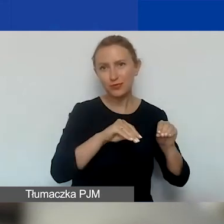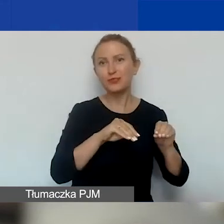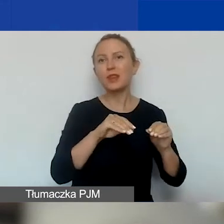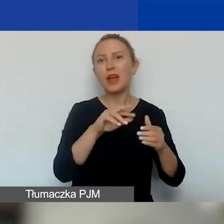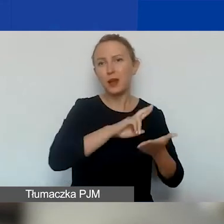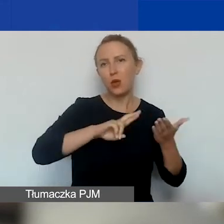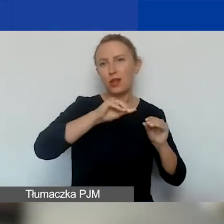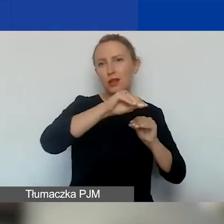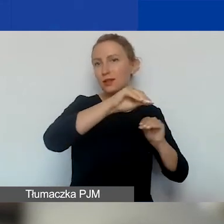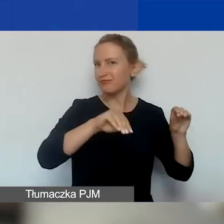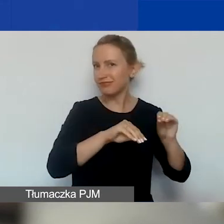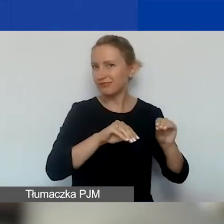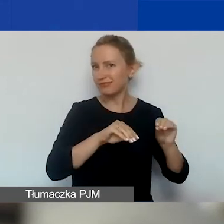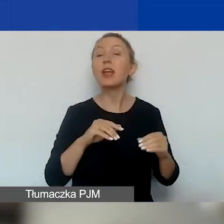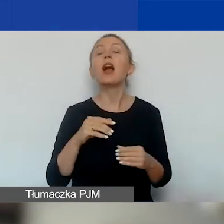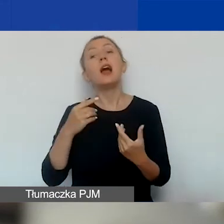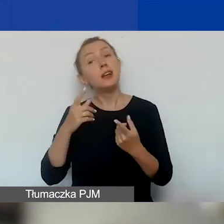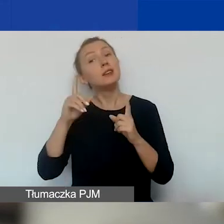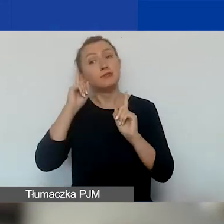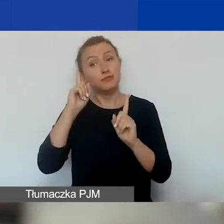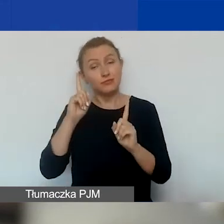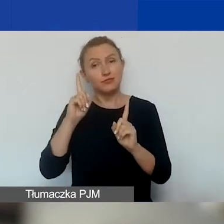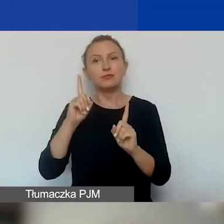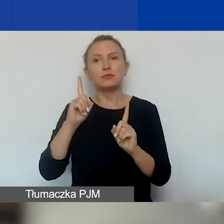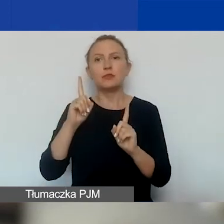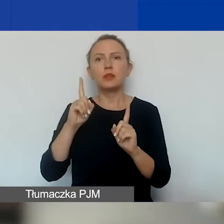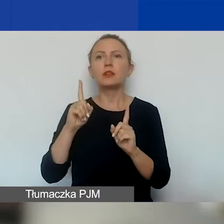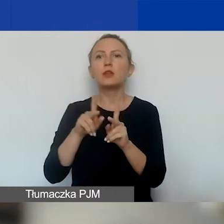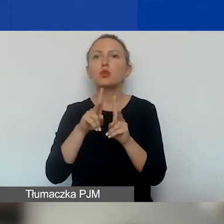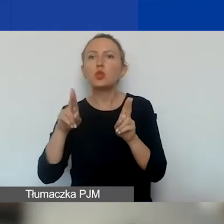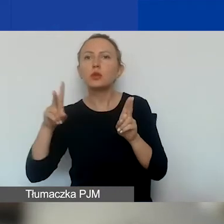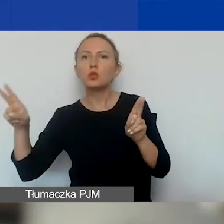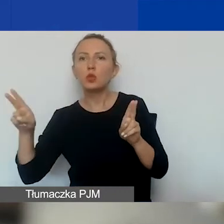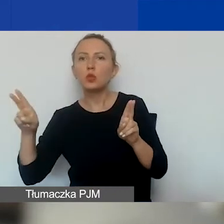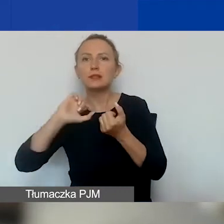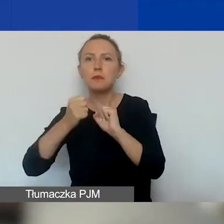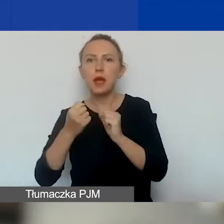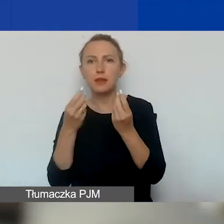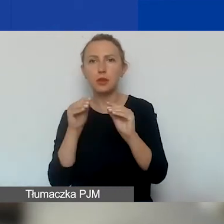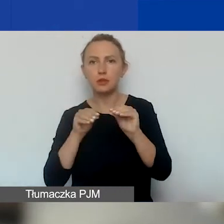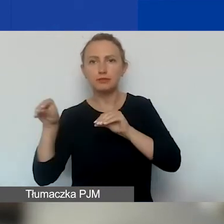Zastrzegamy sobie możliwość przesunięcia środków między turami. Istnieje taka możliwość.